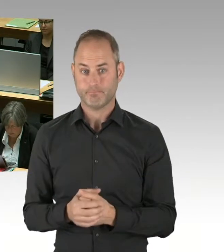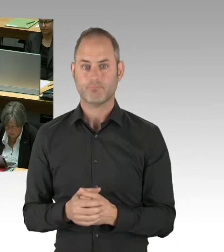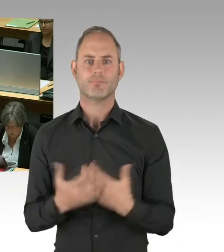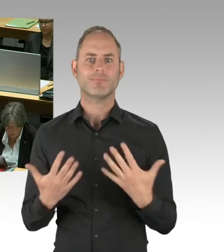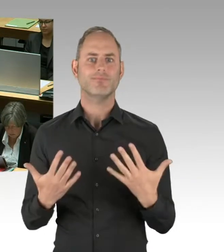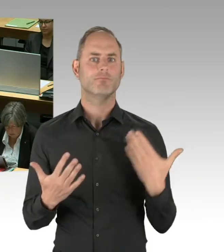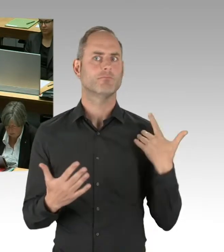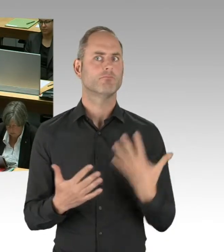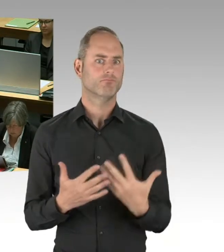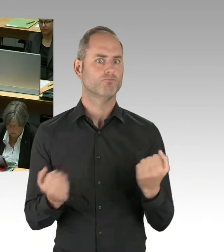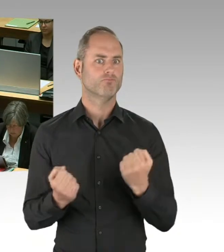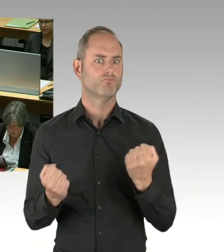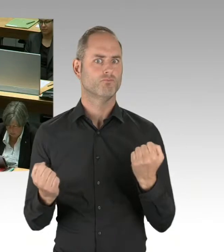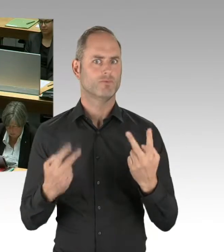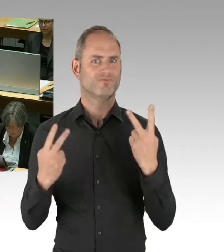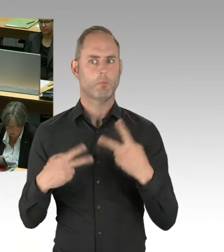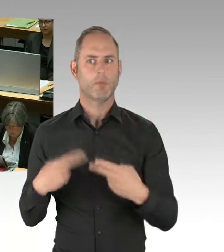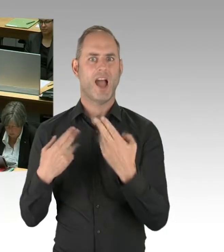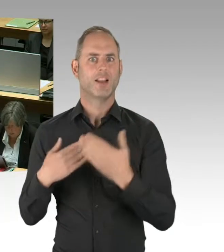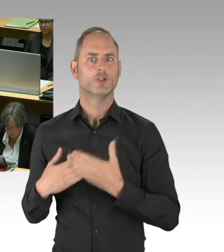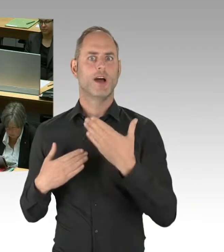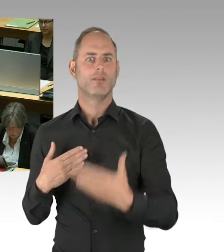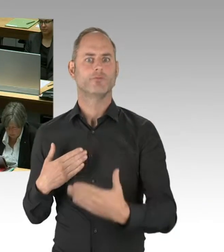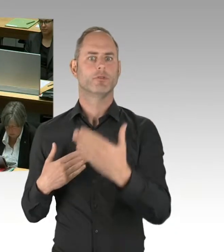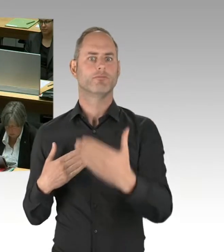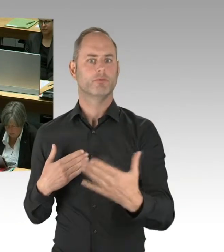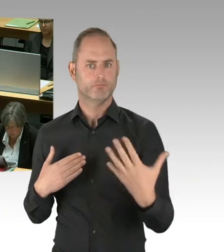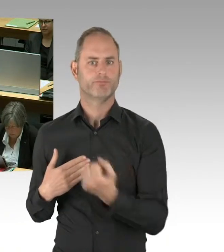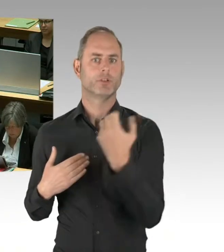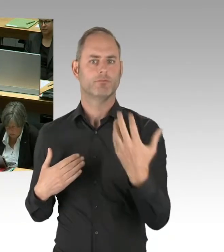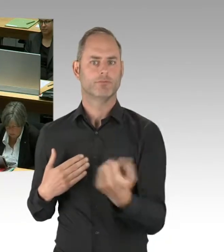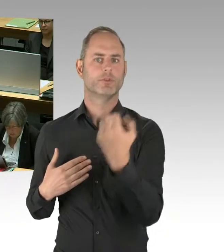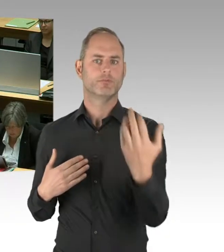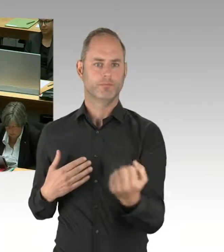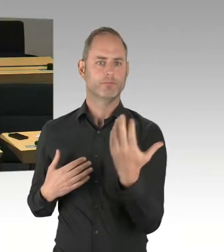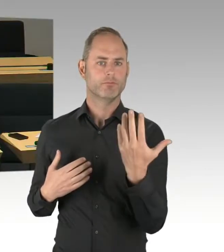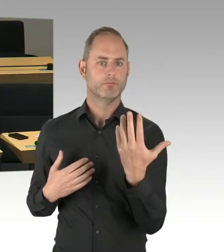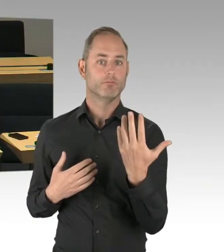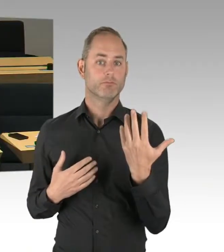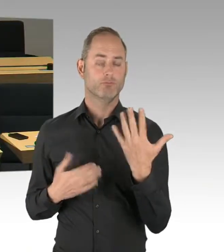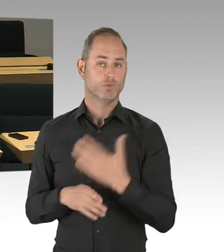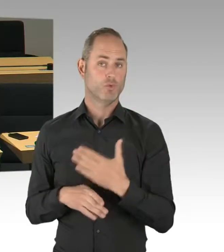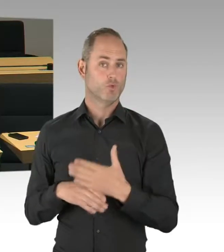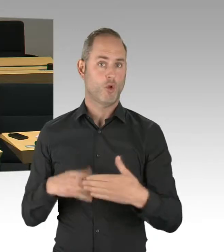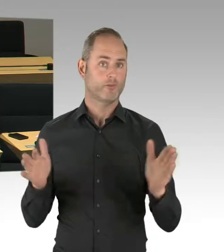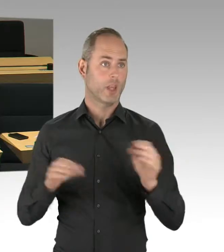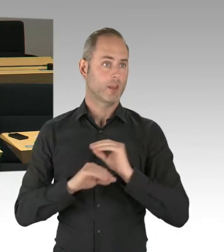wahrscheinlich auch Sie, vor Wochen noch geglaubt haben, dass es dafür keine TÜV-Genehmigung gibt, sind mittlerweile die TÜV-Genehmigungen da.